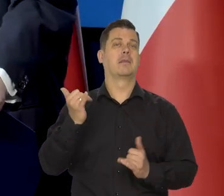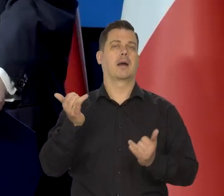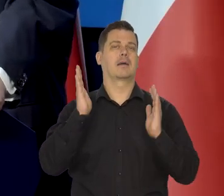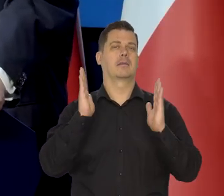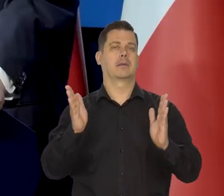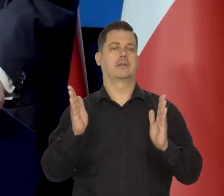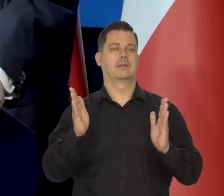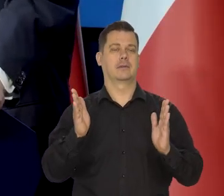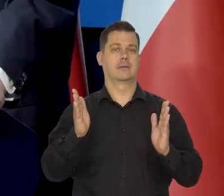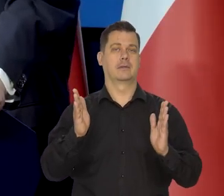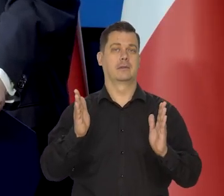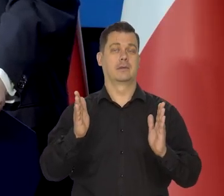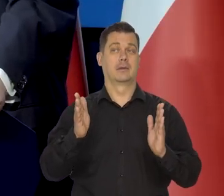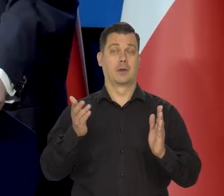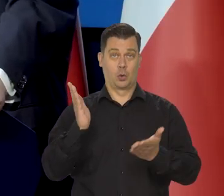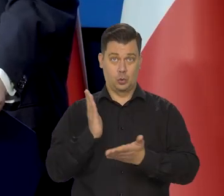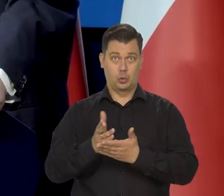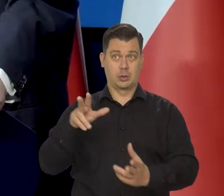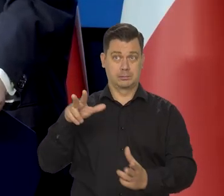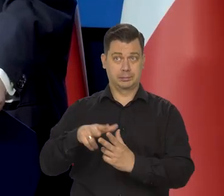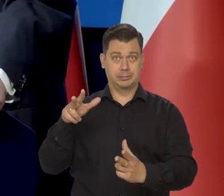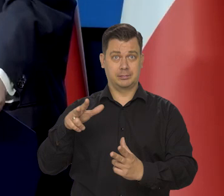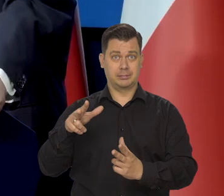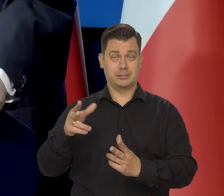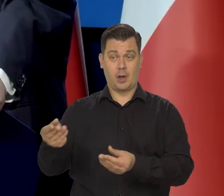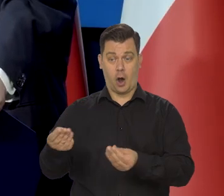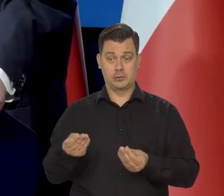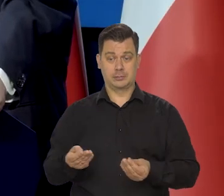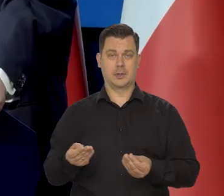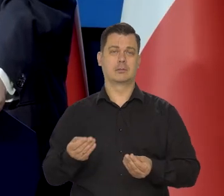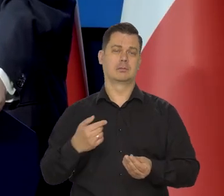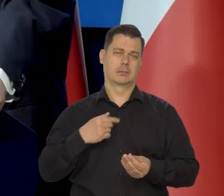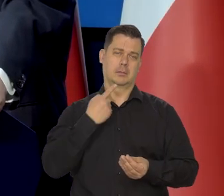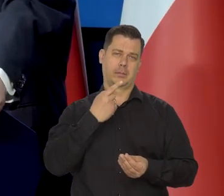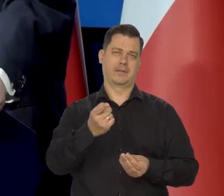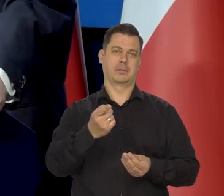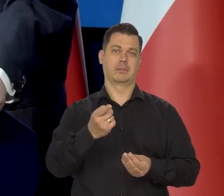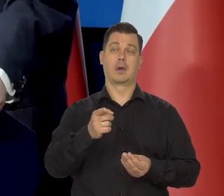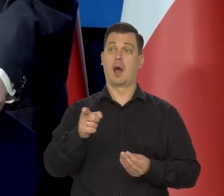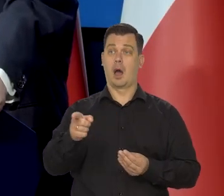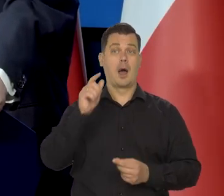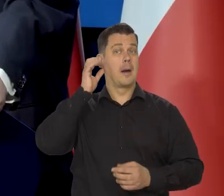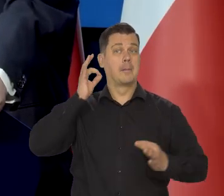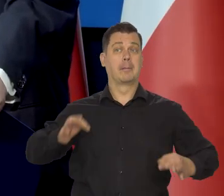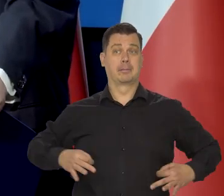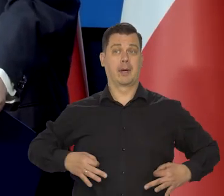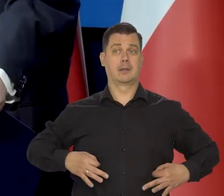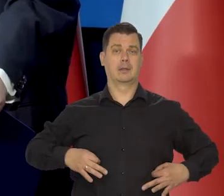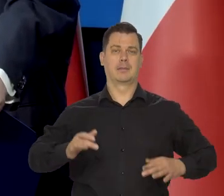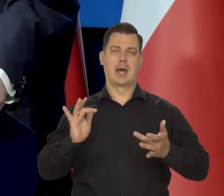jak będziemy już po tej zmianie koszyka, no to będziemy komentować, ale trafnie Pani zauważyła problem.